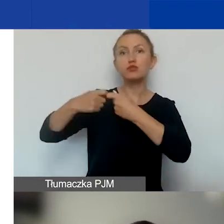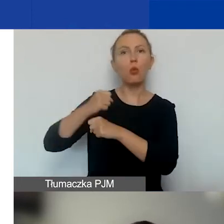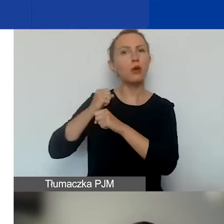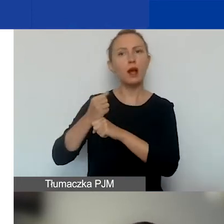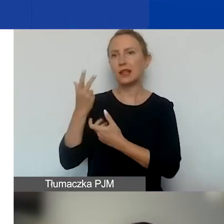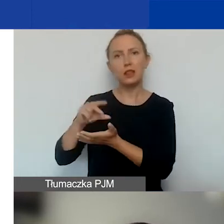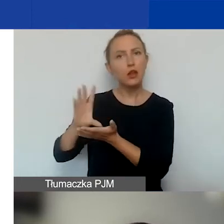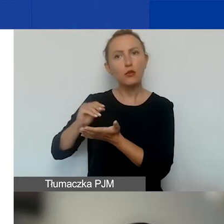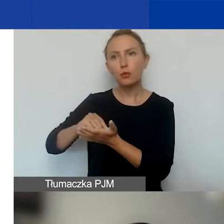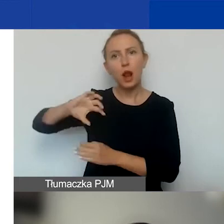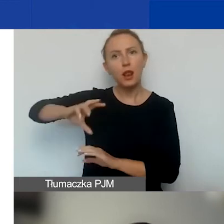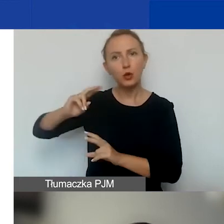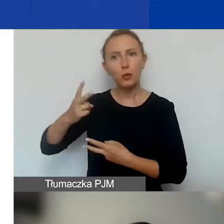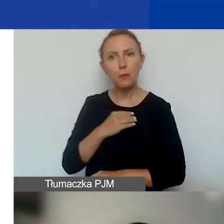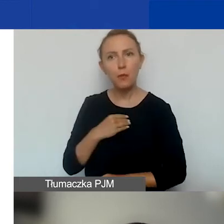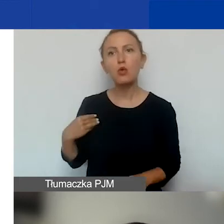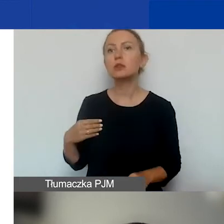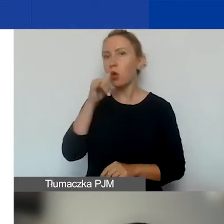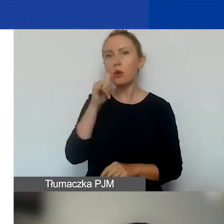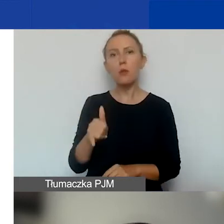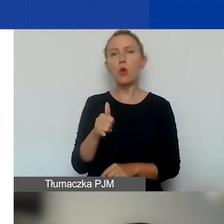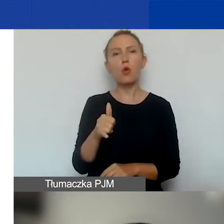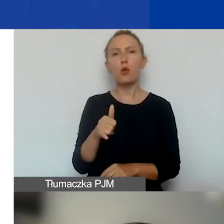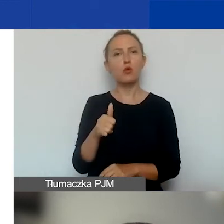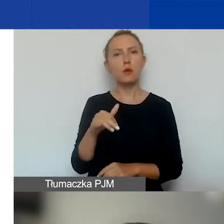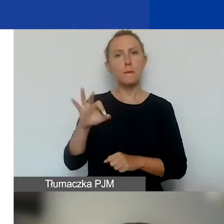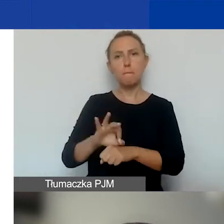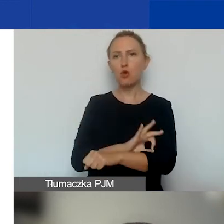to nie może mieć w tym projekcie własnego budżetu.